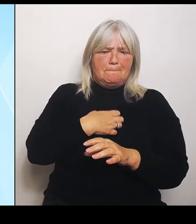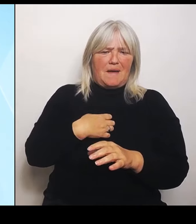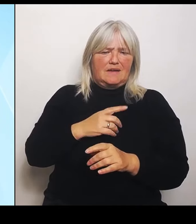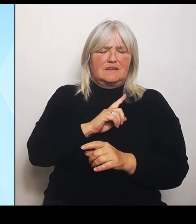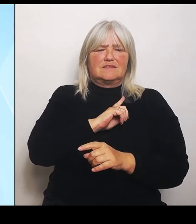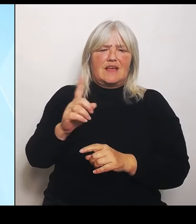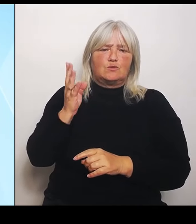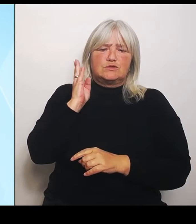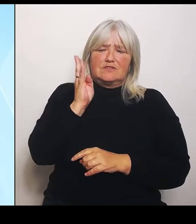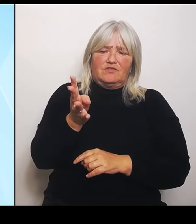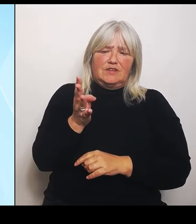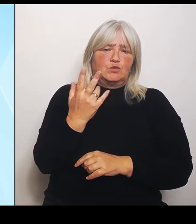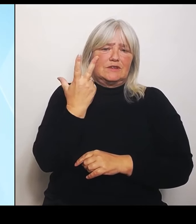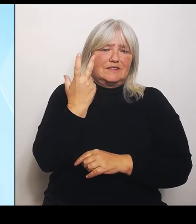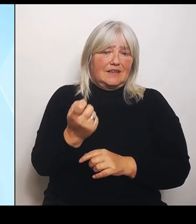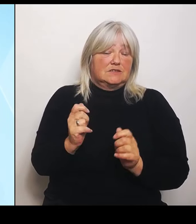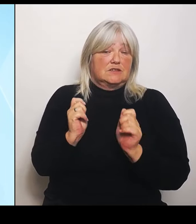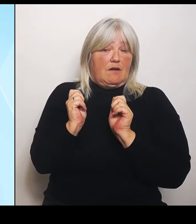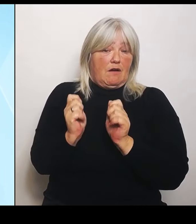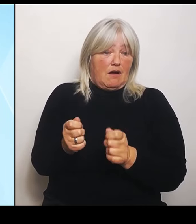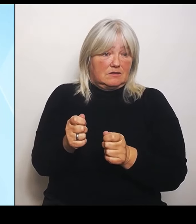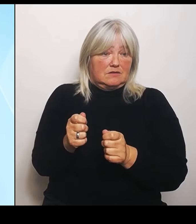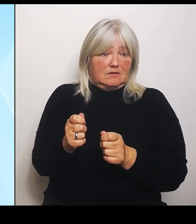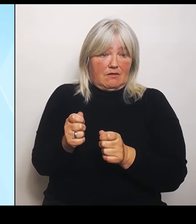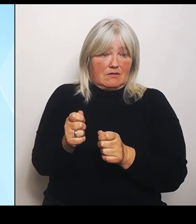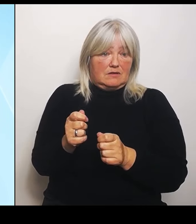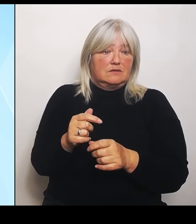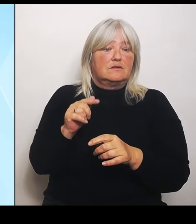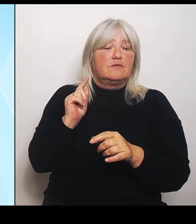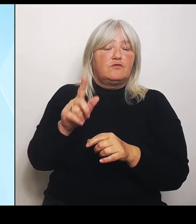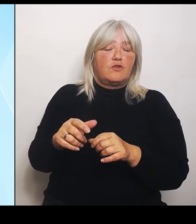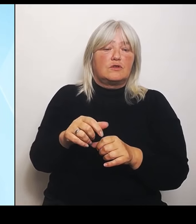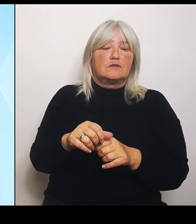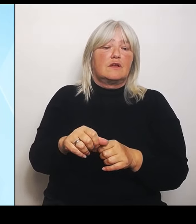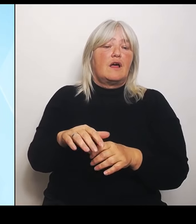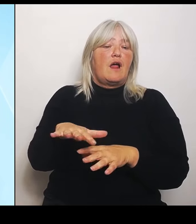Landwirten, und bei 80 dieser Anträge liegt der Schaden